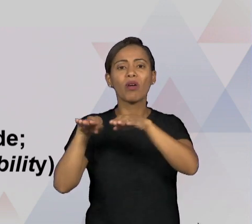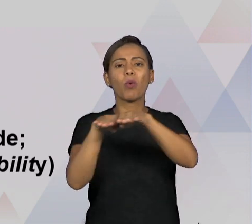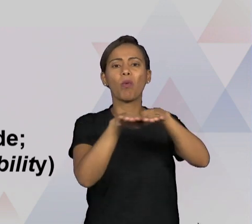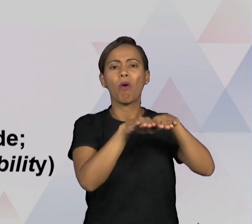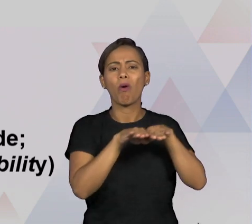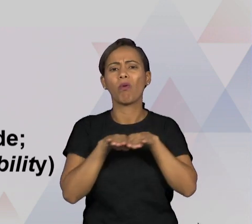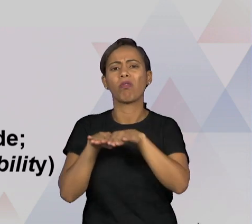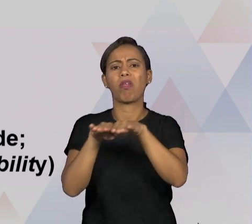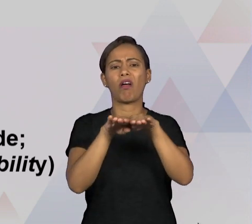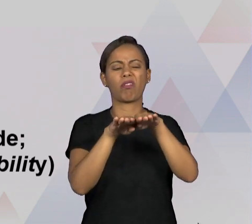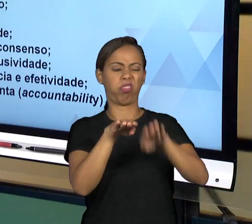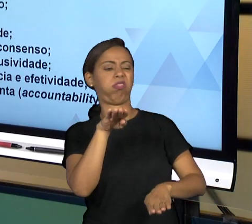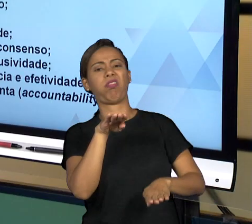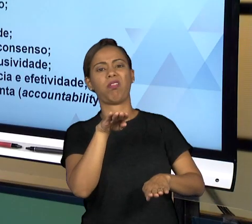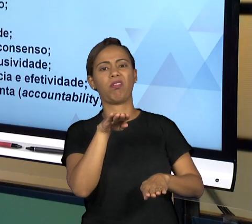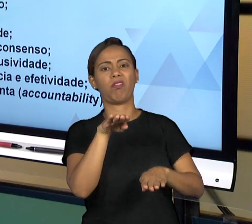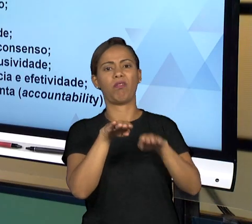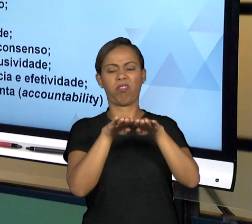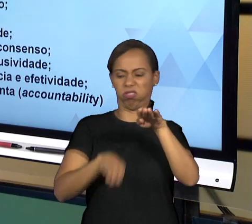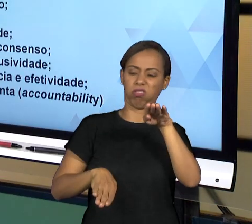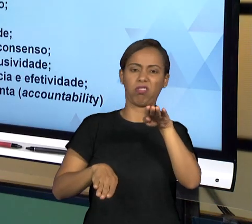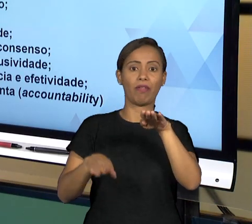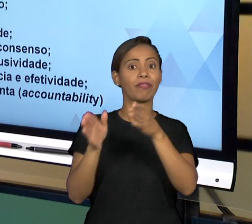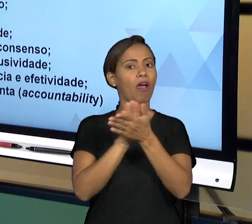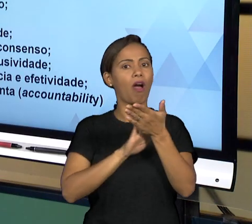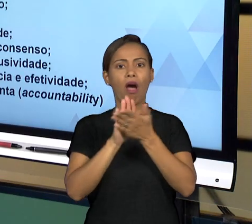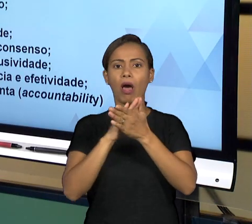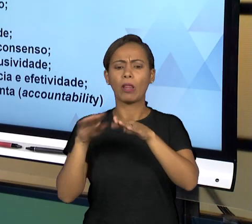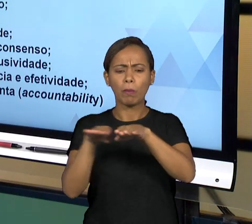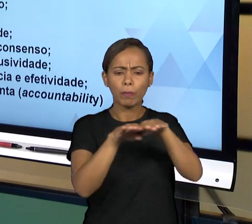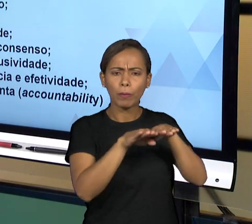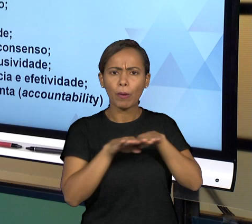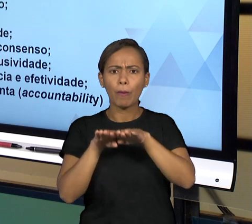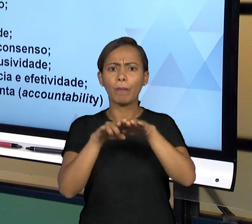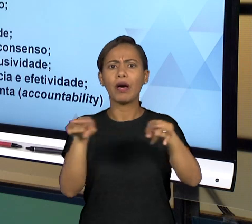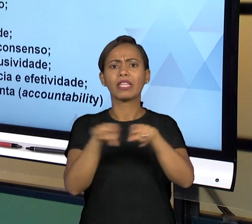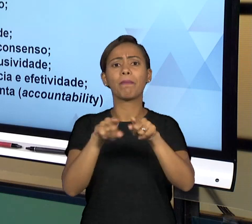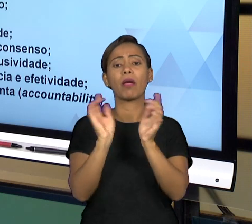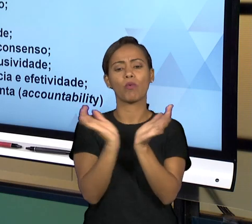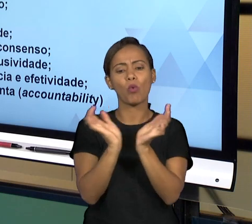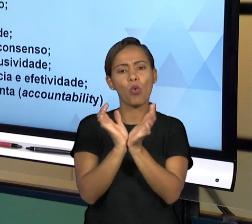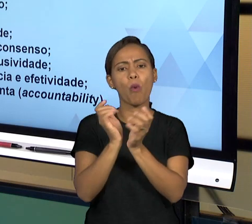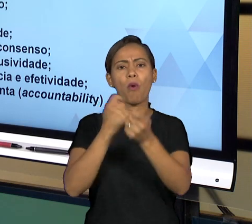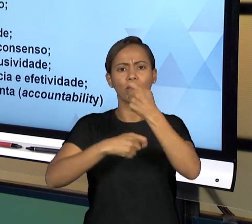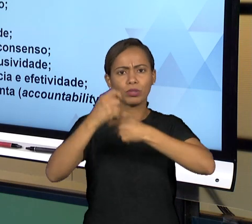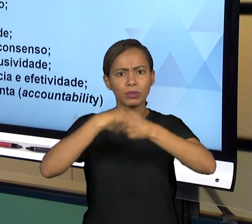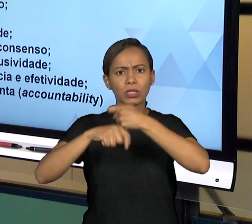BUSCANDO INCLUIR AS PESSOAS NA ADMINISTRAÇÃO PÚBLICA; EFICIÊNCIA, EFICÁCIA E EFETIVIDADE,